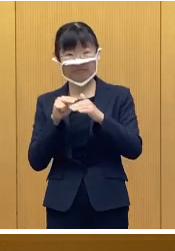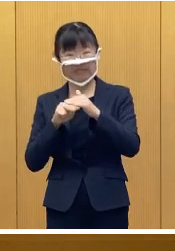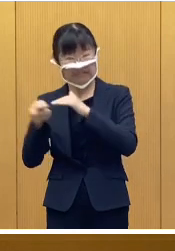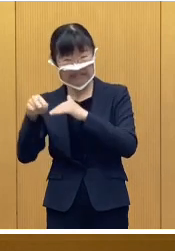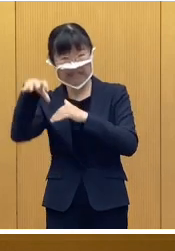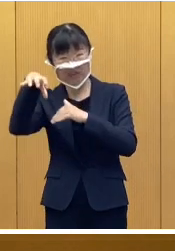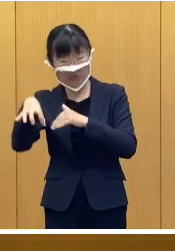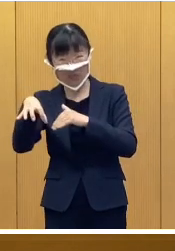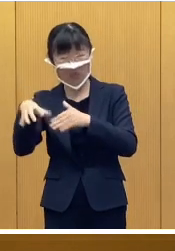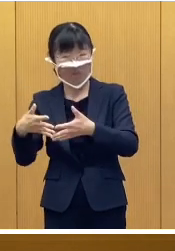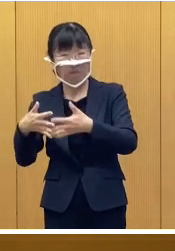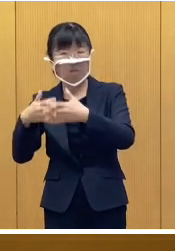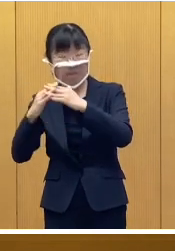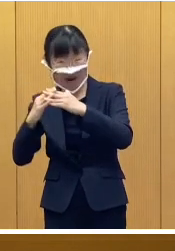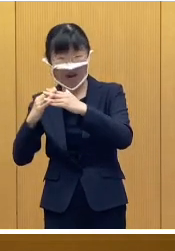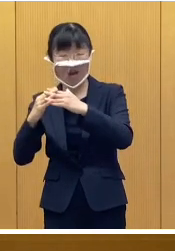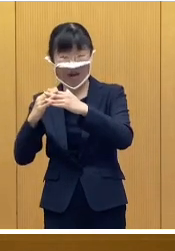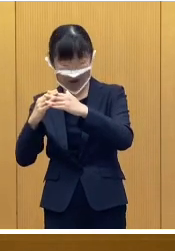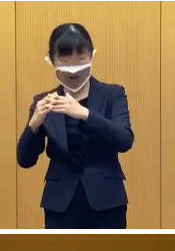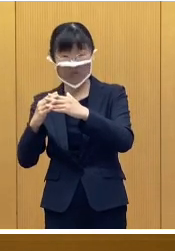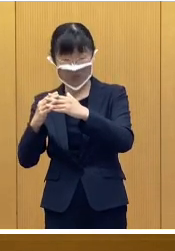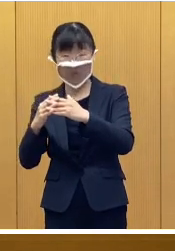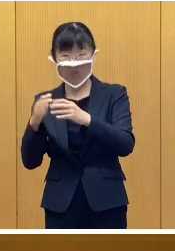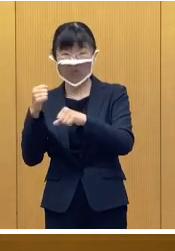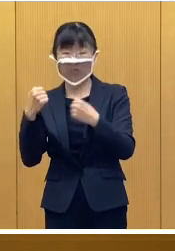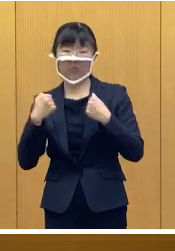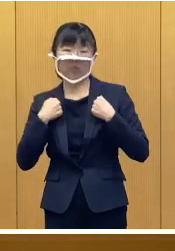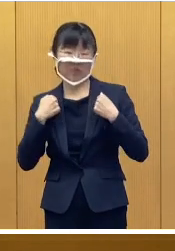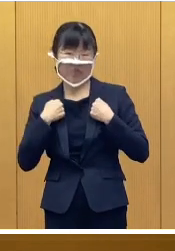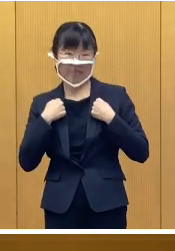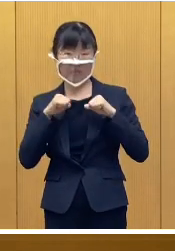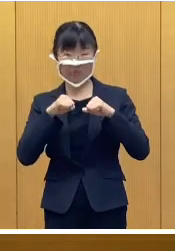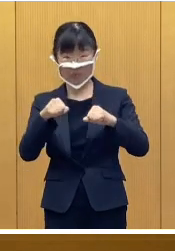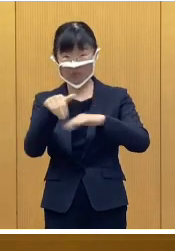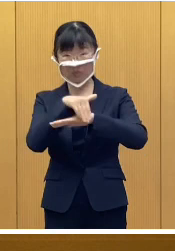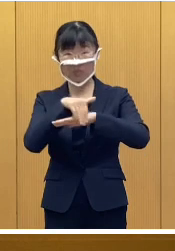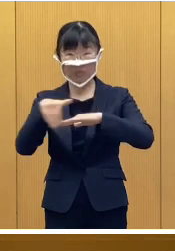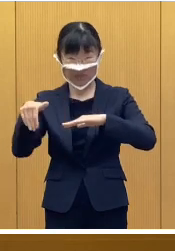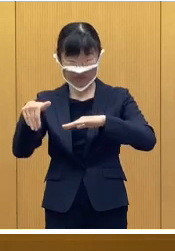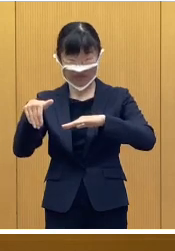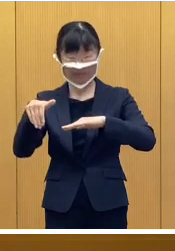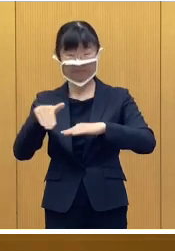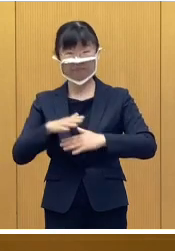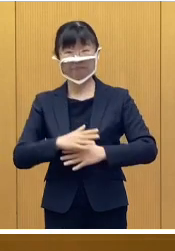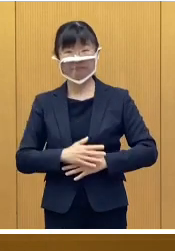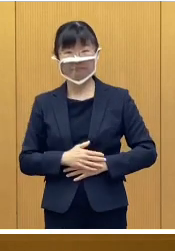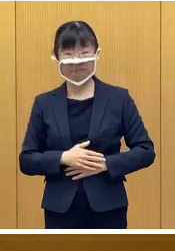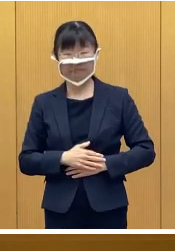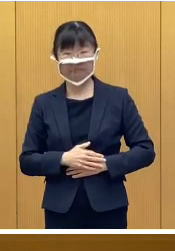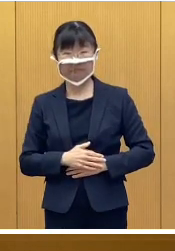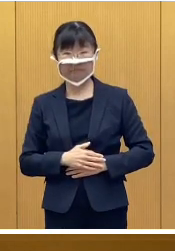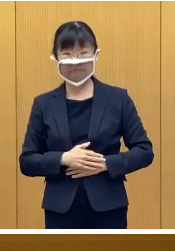避難所設営訓練を行う予定として います